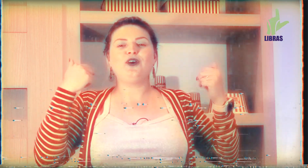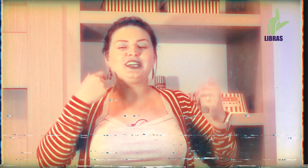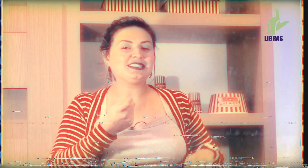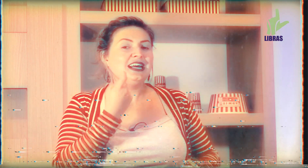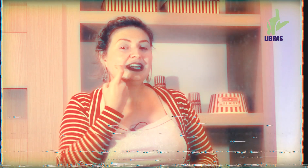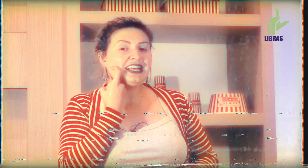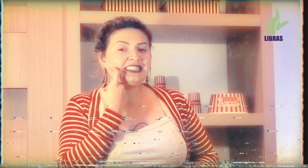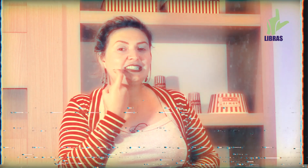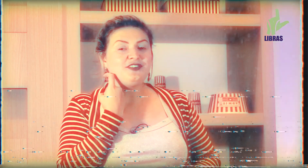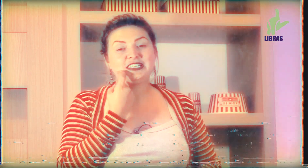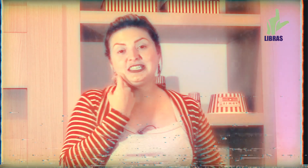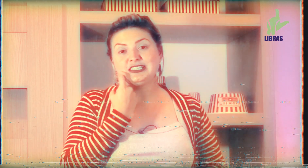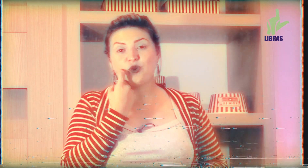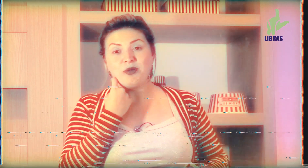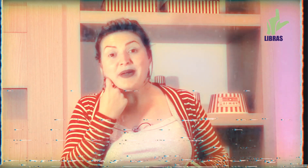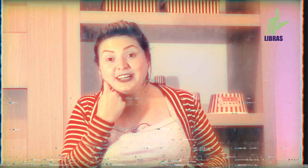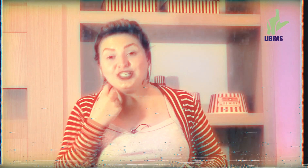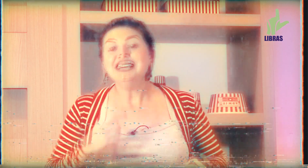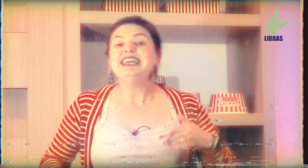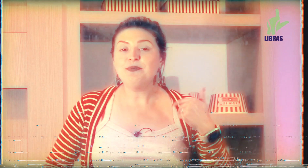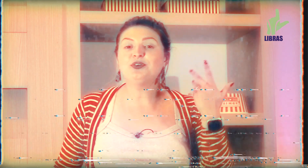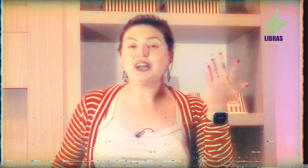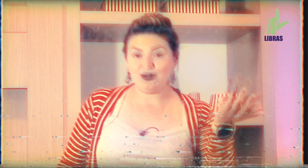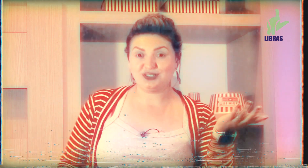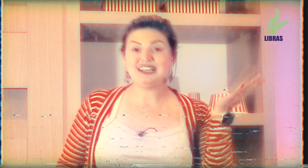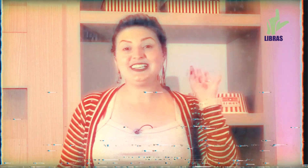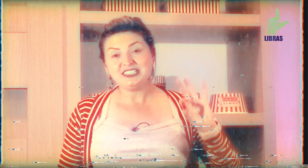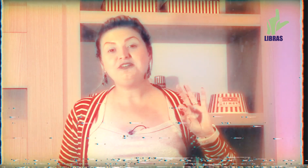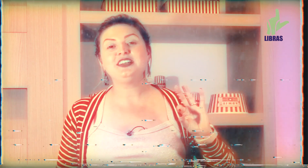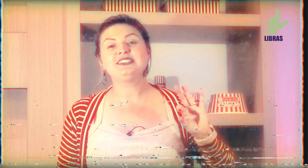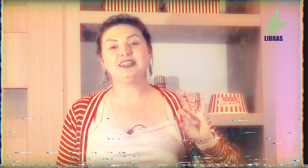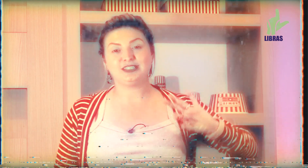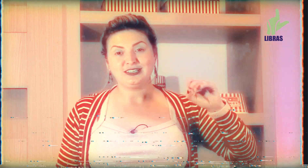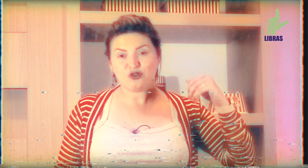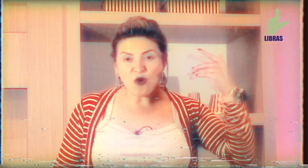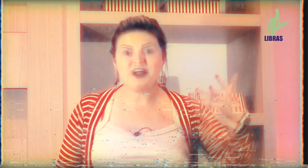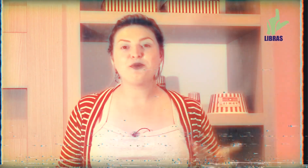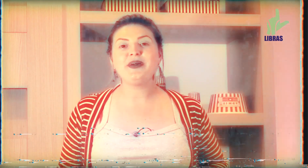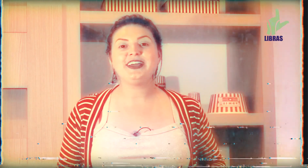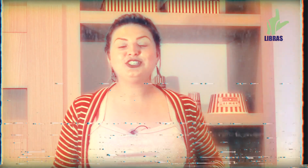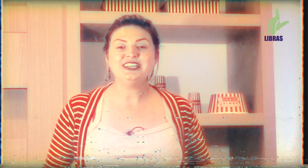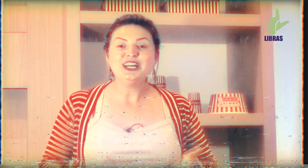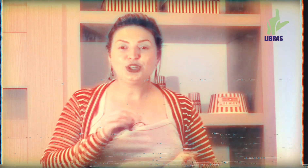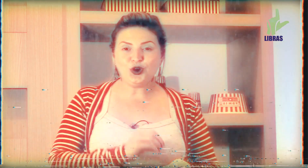históricas na sexta-feira Santa se come peixe e por causa da sexta-feira Santa comer o peixe